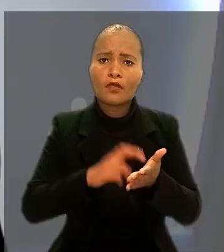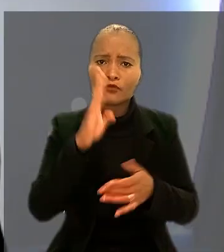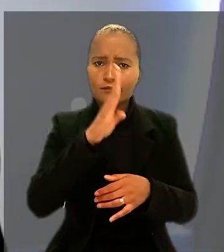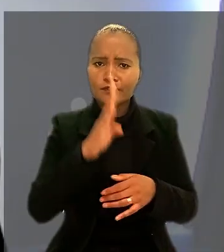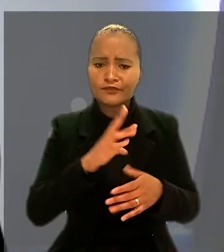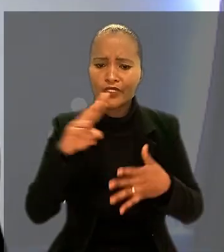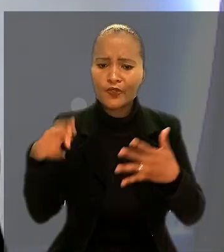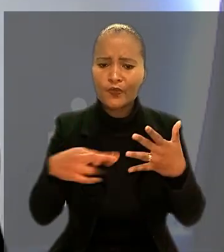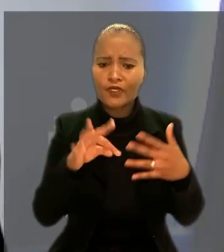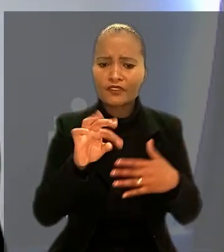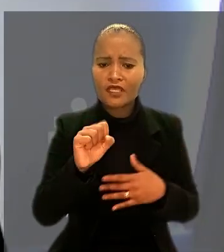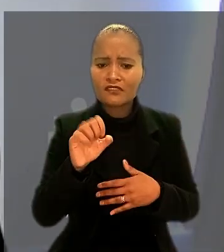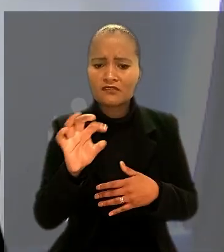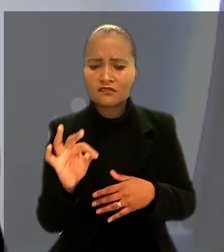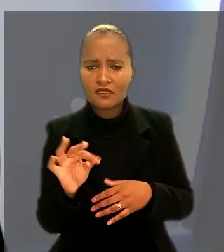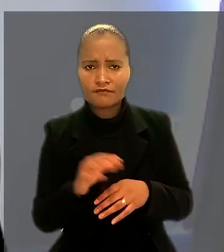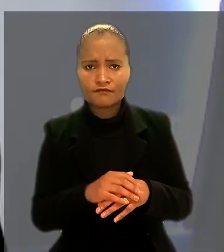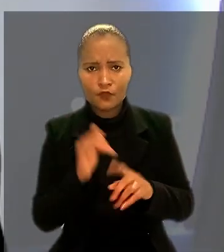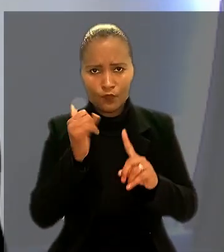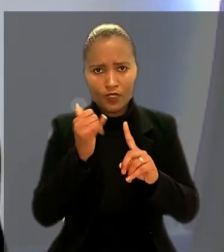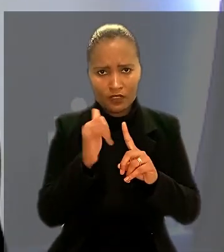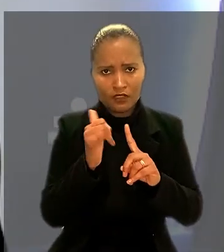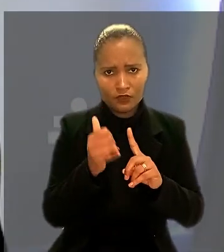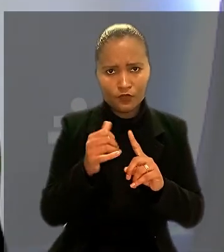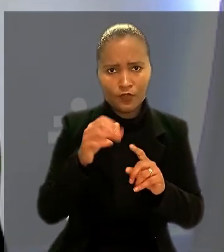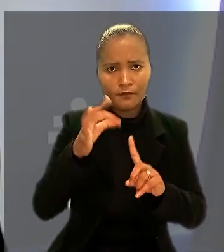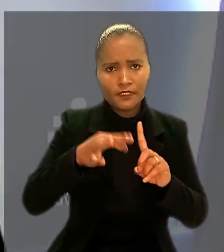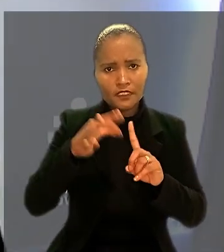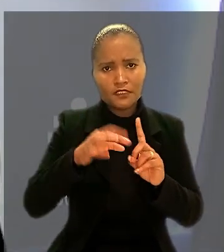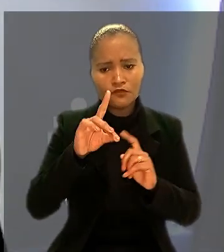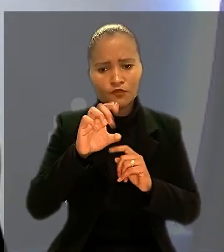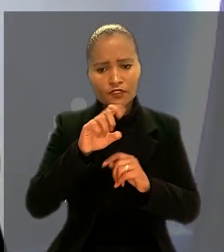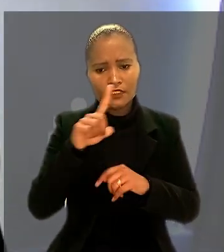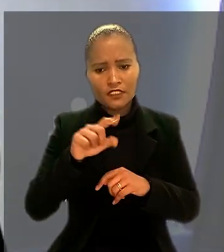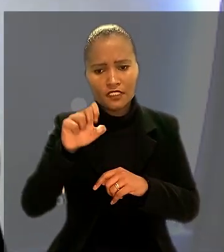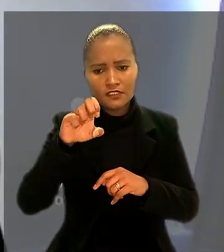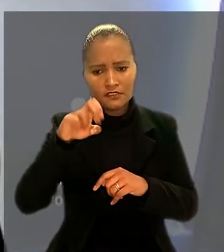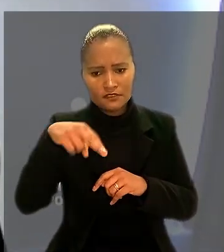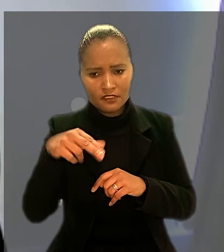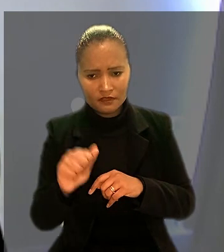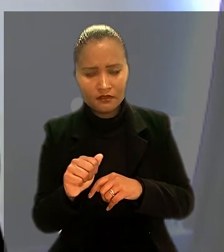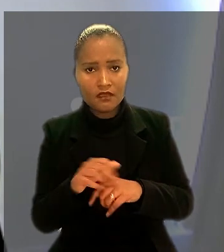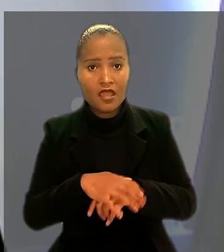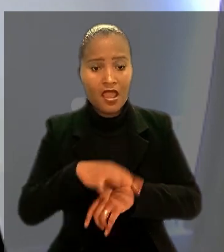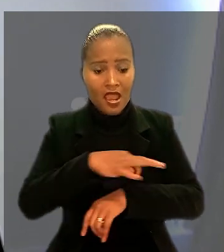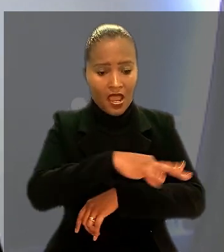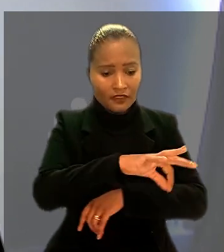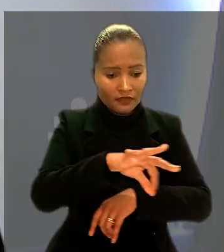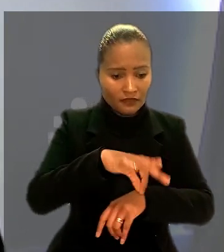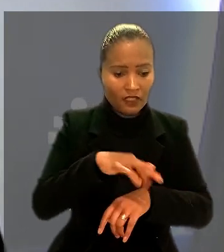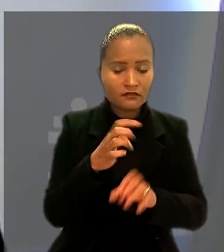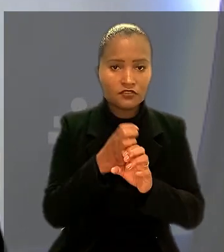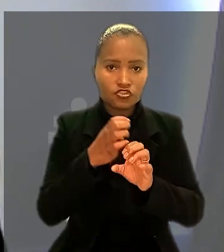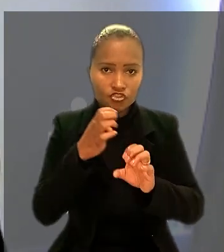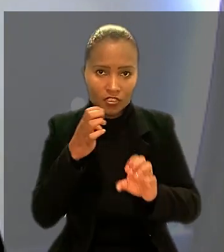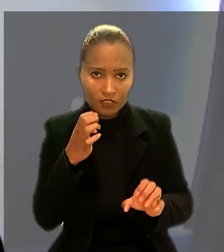Segundo o relator do caso na 1ª Turma, ministro Dezena da Silva, arquitetos e engenheiros que desempenham atividades em bancos